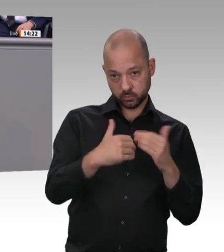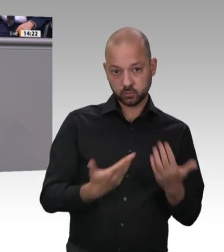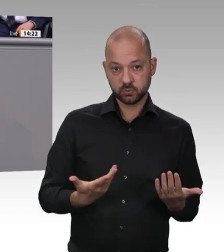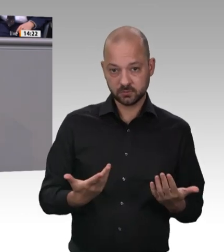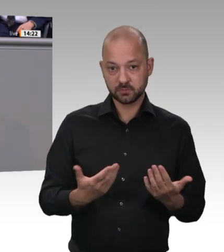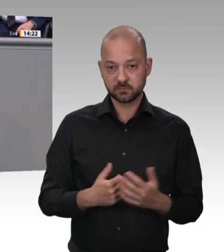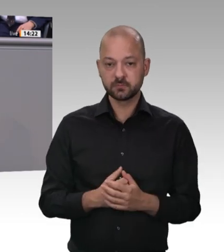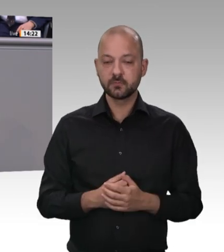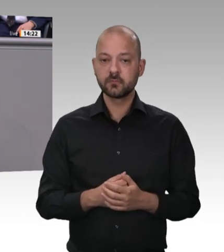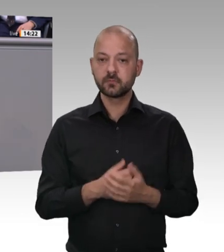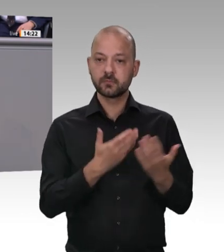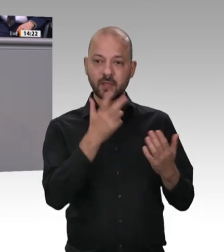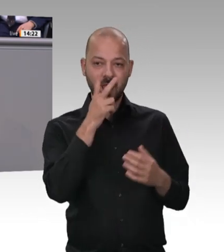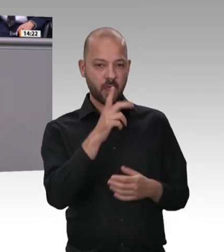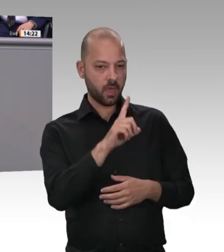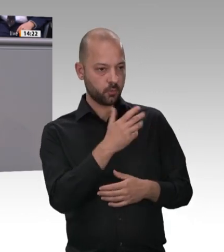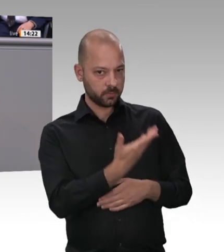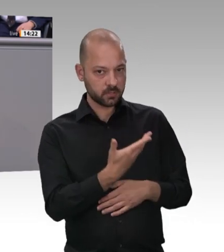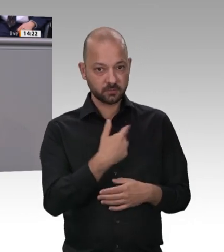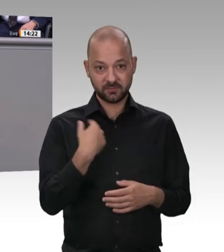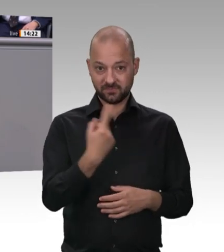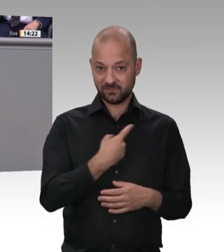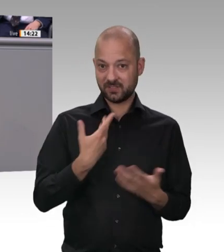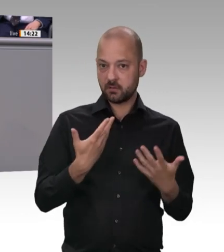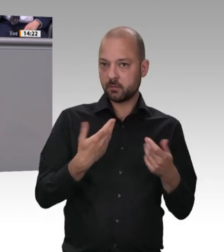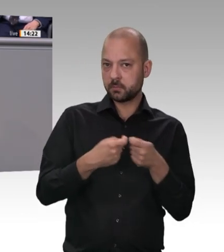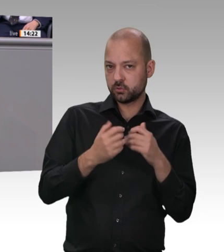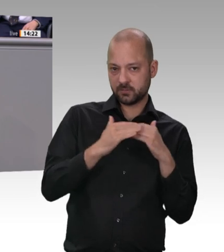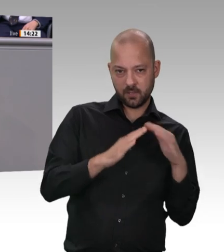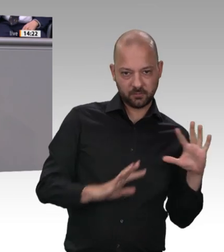anständigen Löhnen, mit Kontrollen in den Unterkünften, mit Standards für die